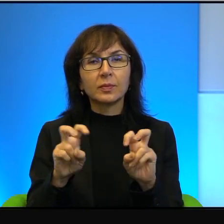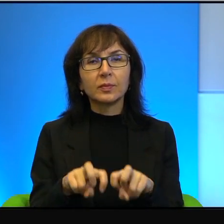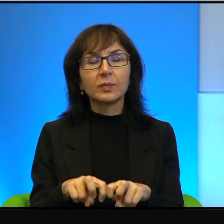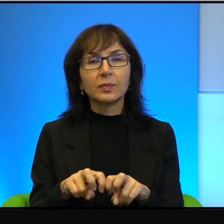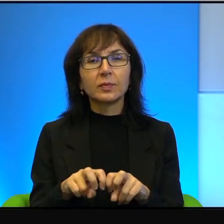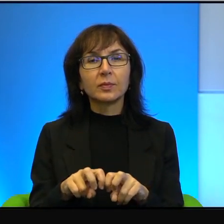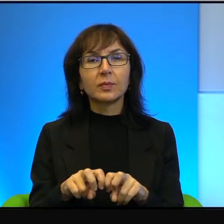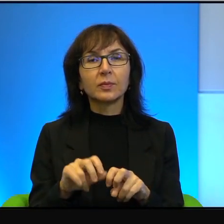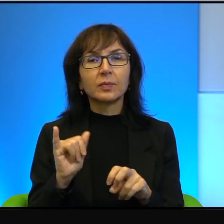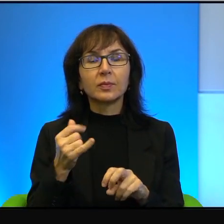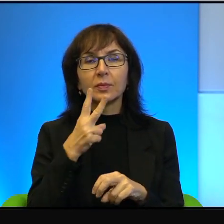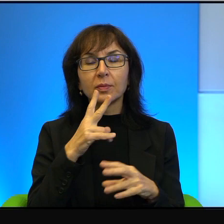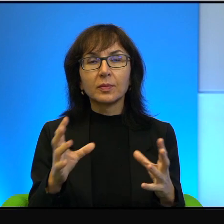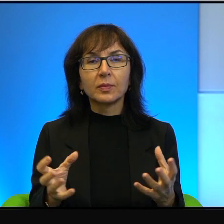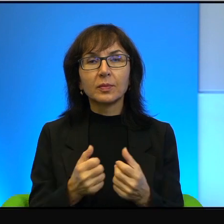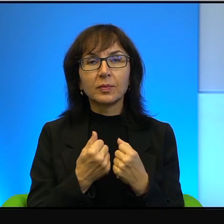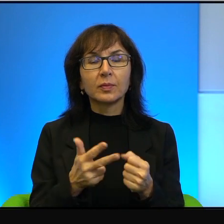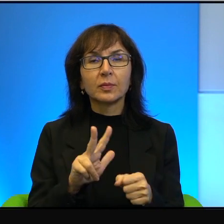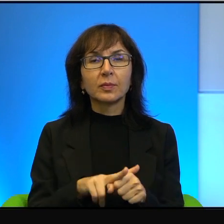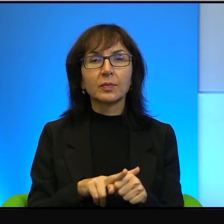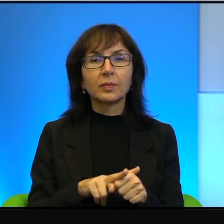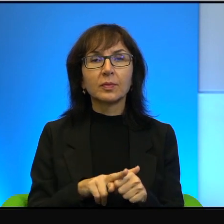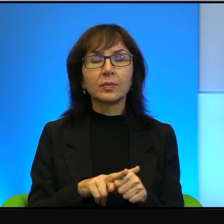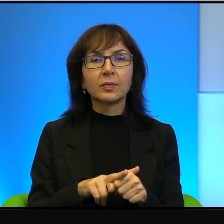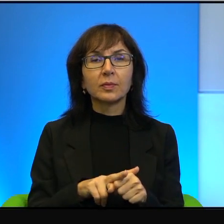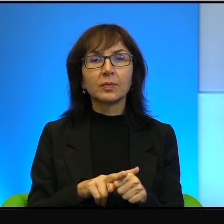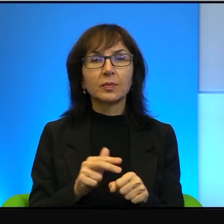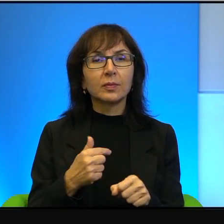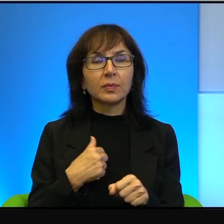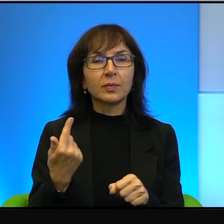takich wynalazków, których ja za boga ojca nie potrafię opisać,